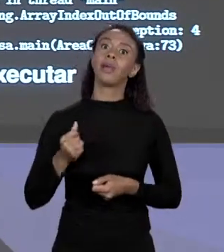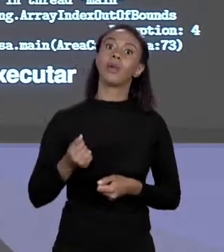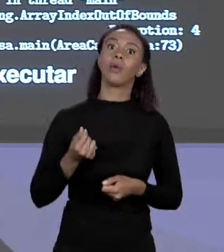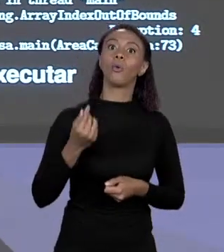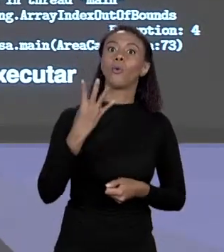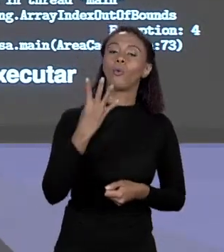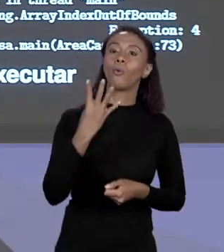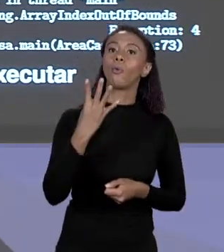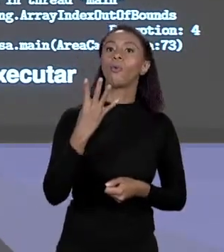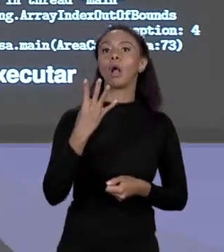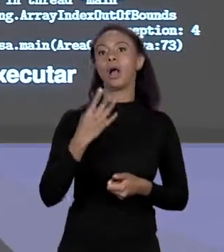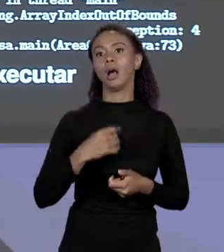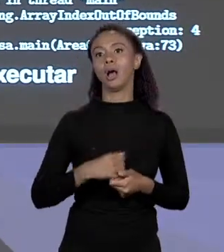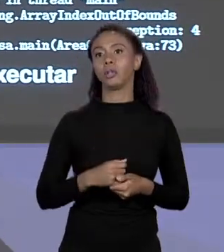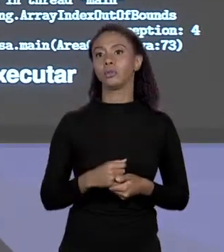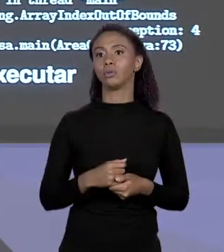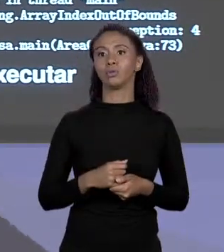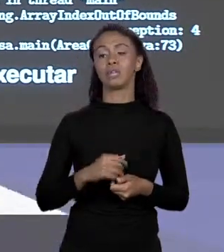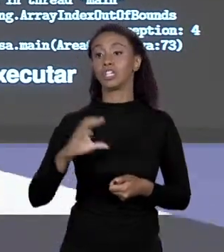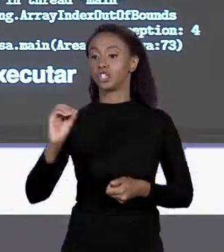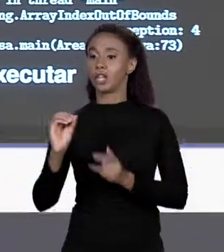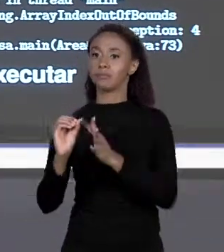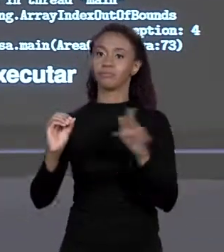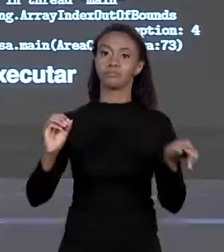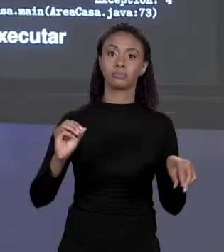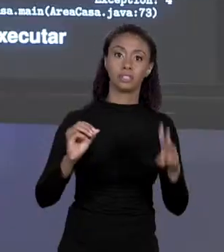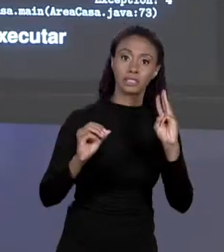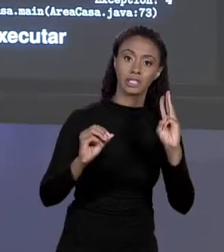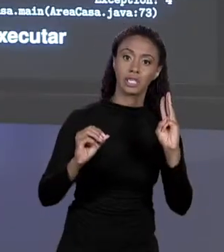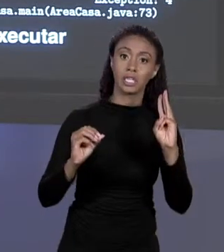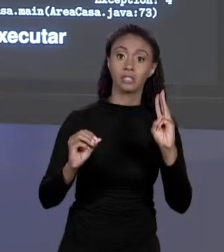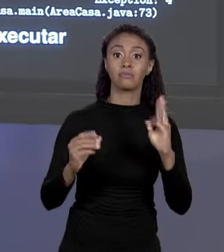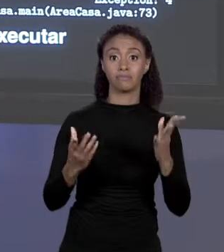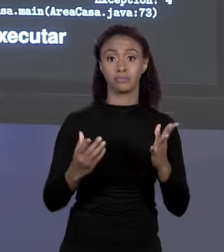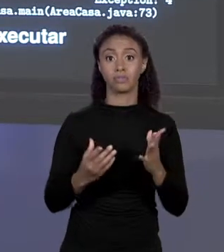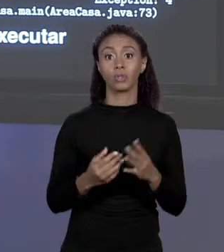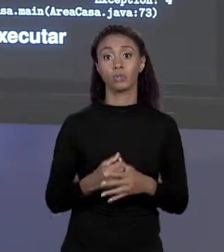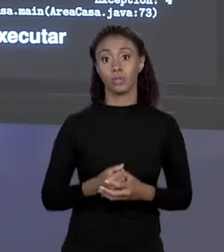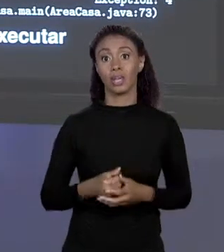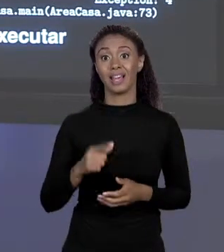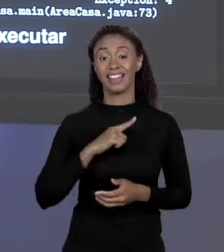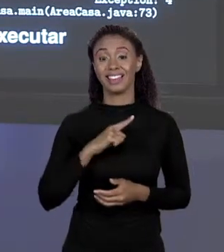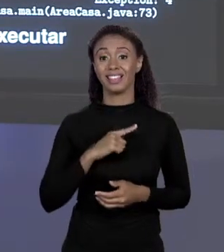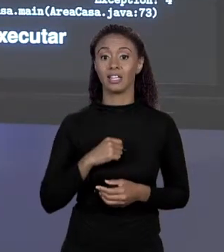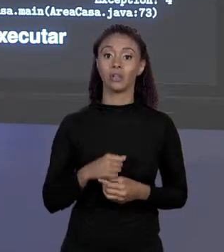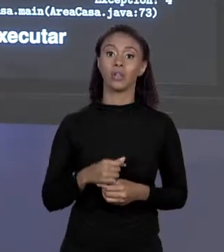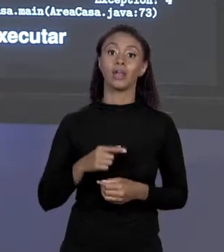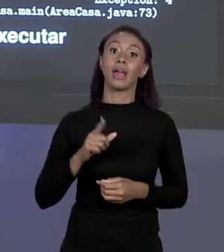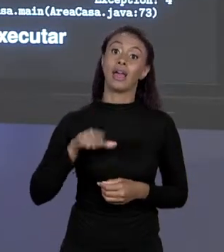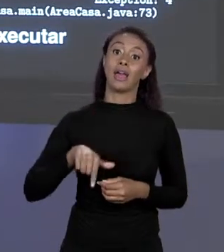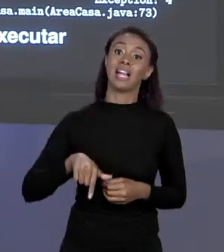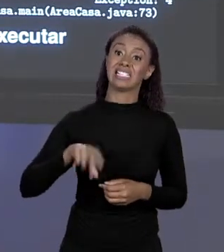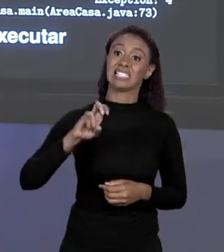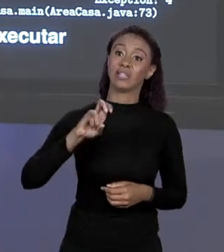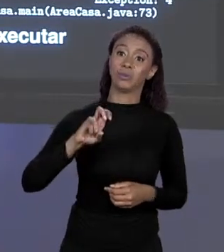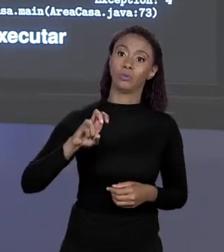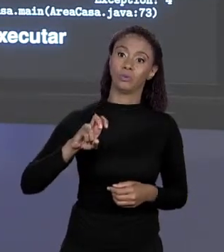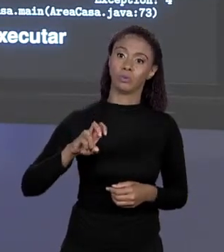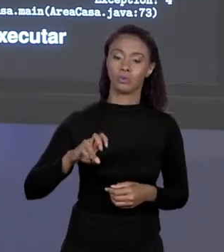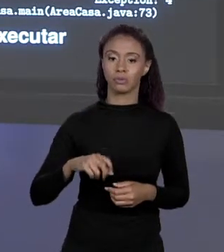MAIOR 3, DE 0 A 3, 4 É O QUINTO ELEMENTO. NÃO EXISTE QUINTO ELEMENTO, ENTÃO ACABOU ESTÁ LÁ "EXCEPTION IN THREAD